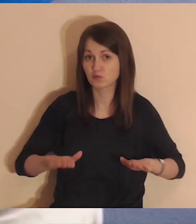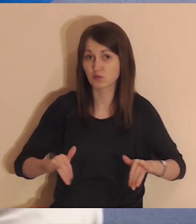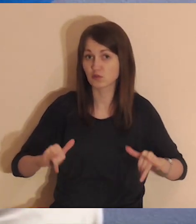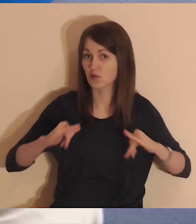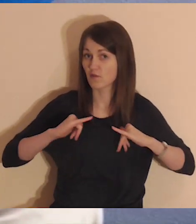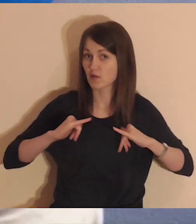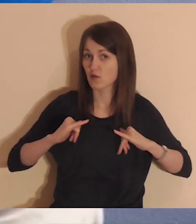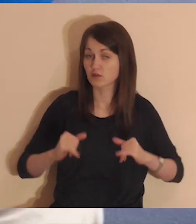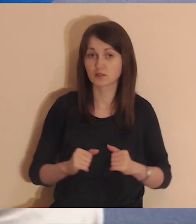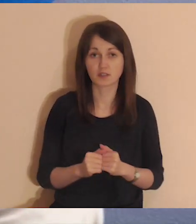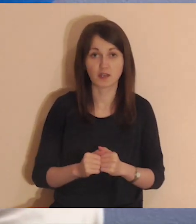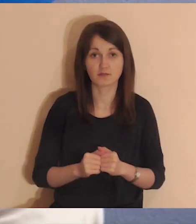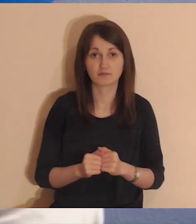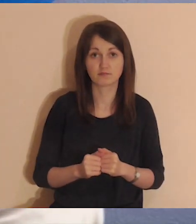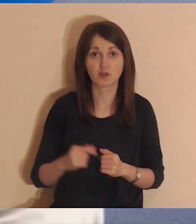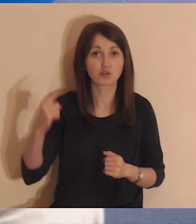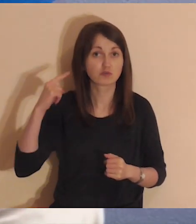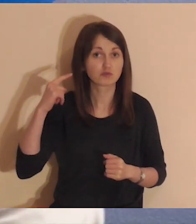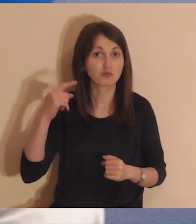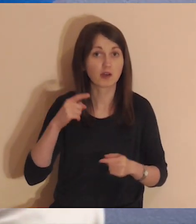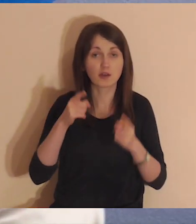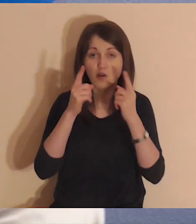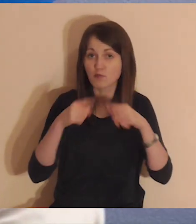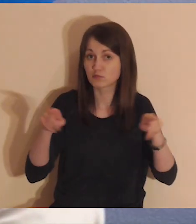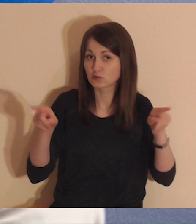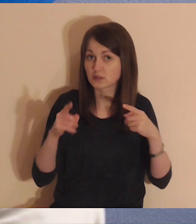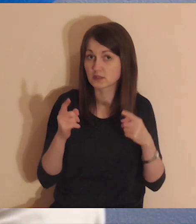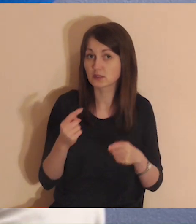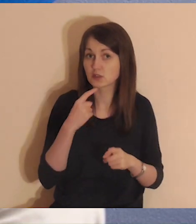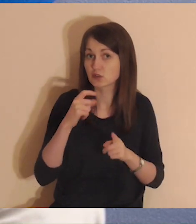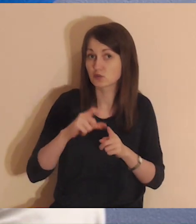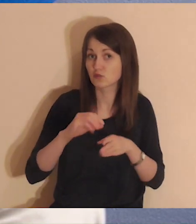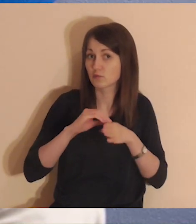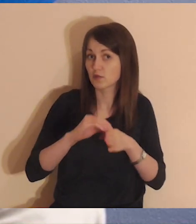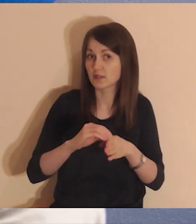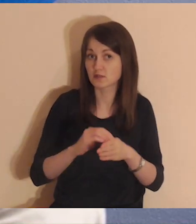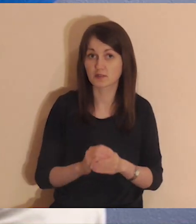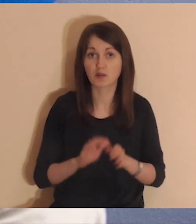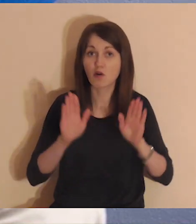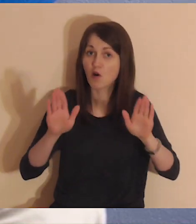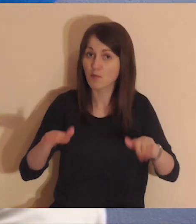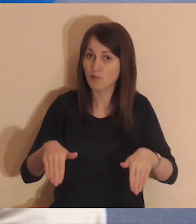usiądź, zrelaksuj się i słuchaj delikatnej muzyki oraz słów prowadzącego.